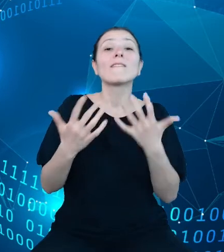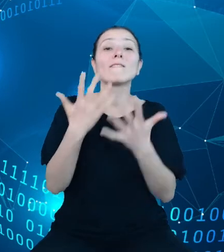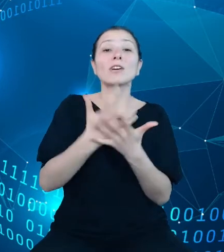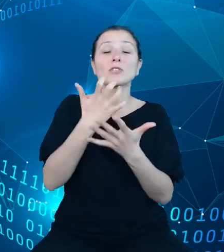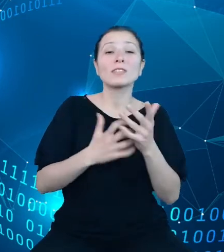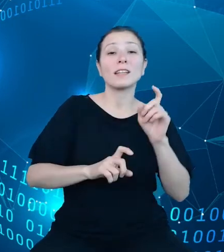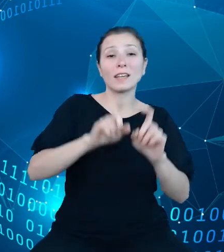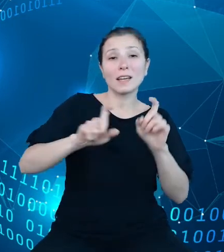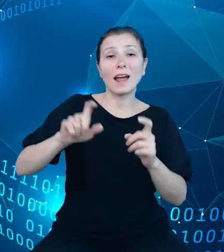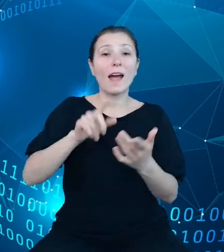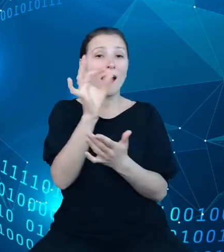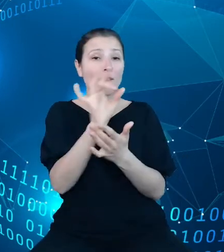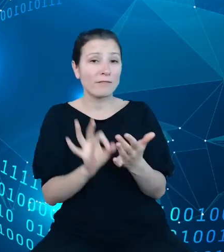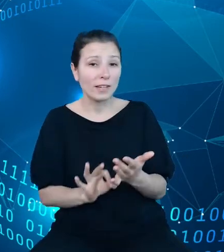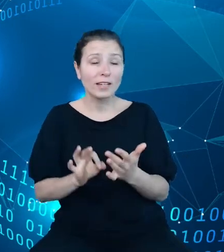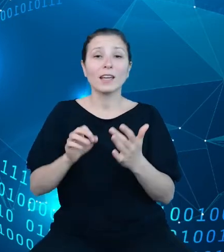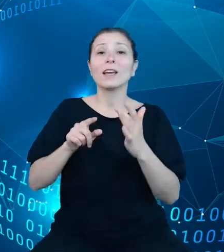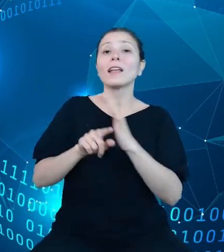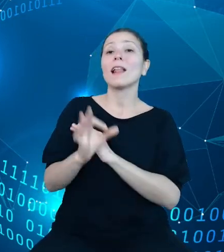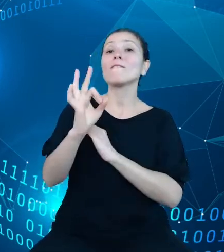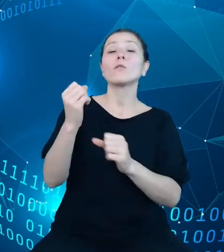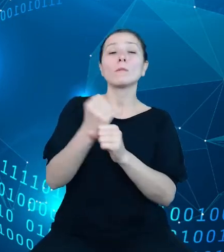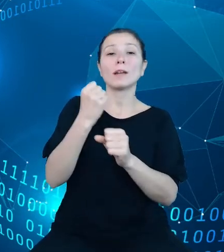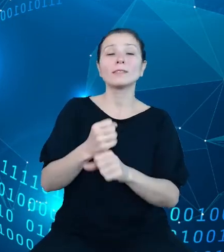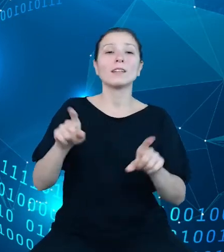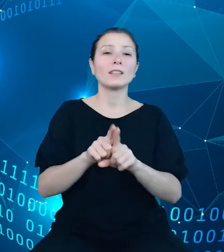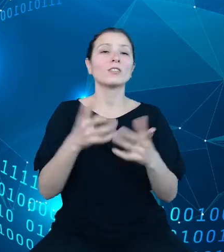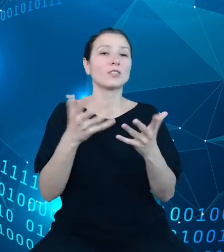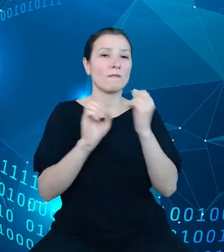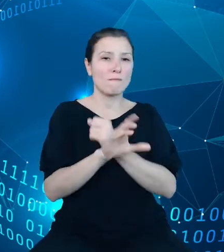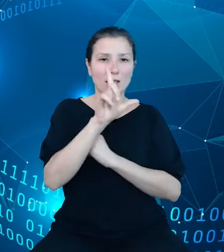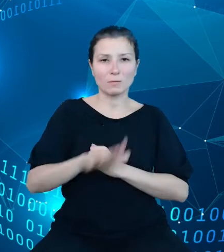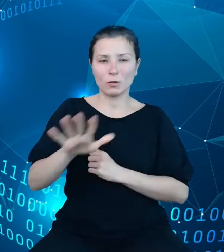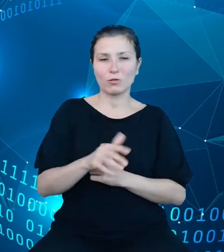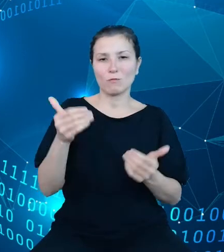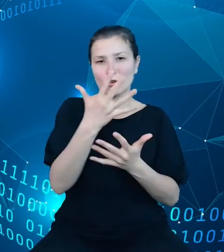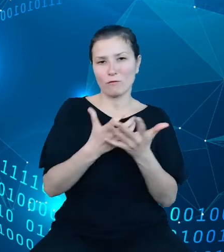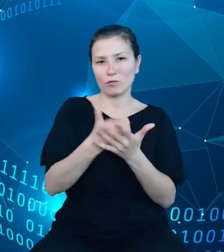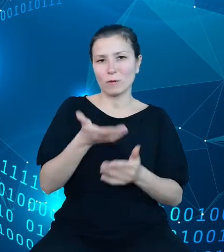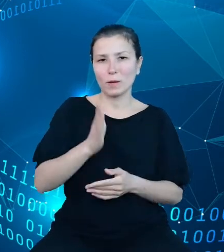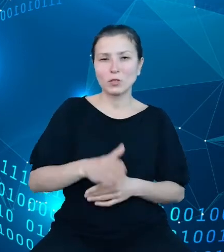oraz w mediach społecznościowych. W naszych działaniach zdecydowaliśmy